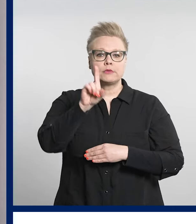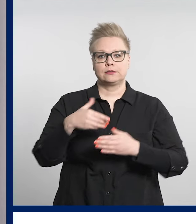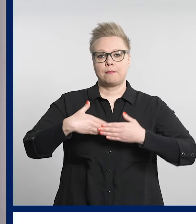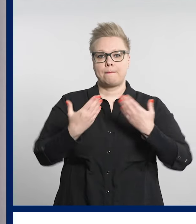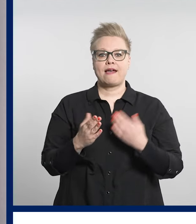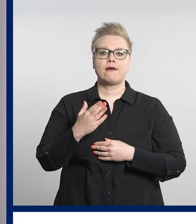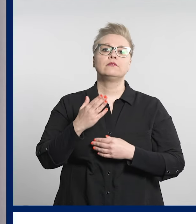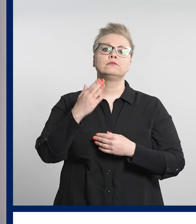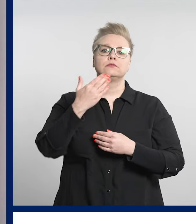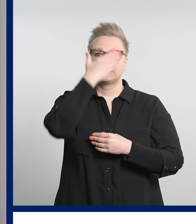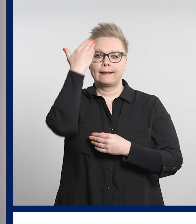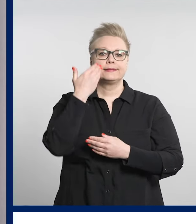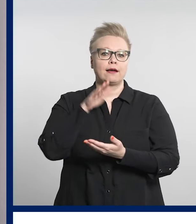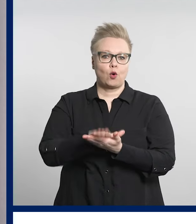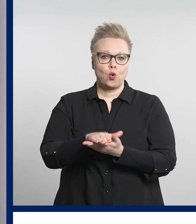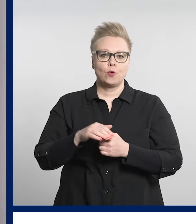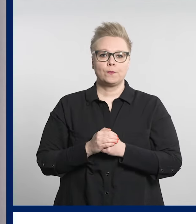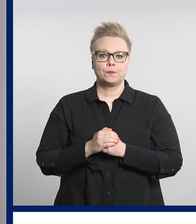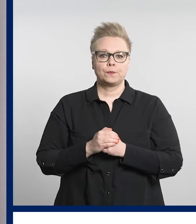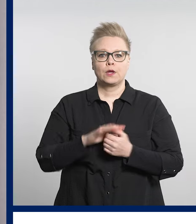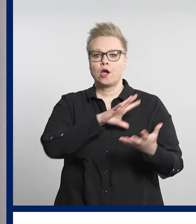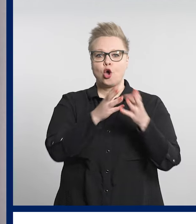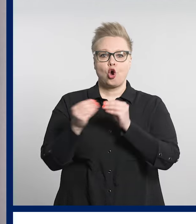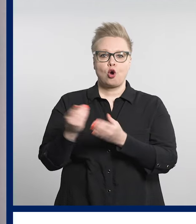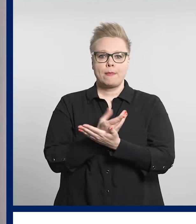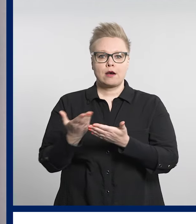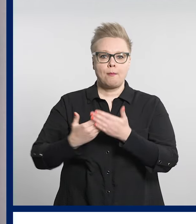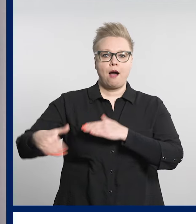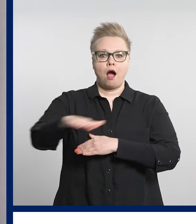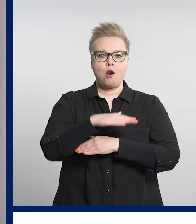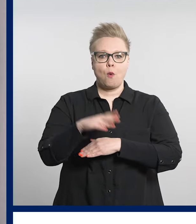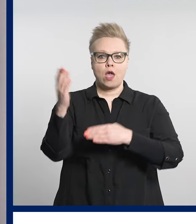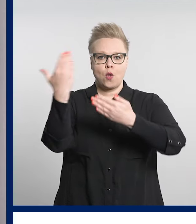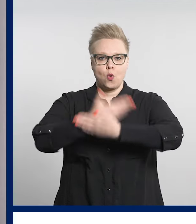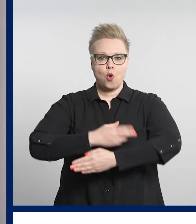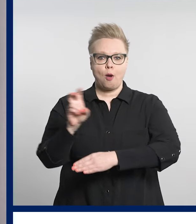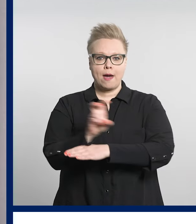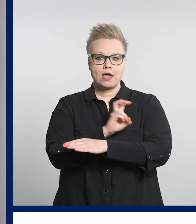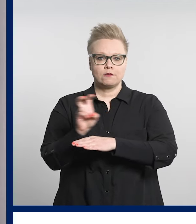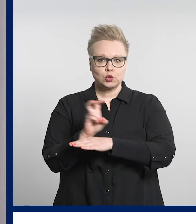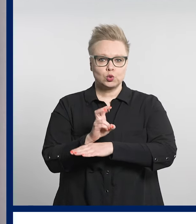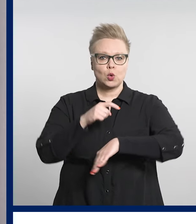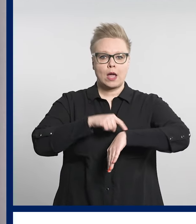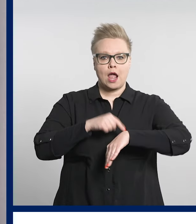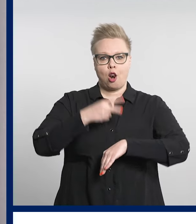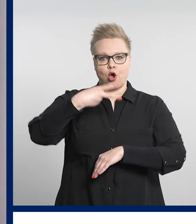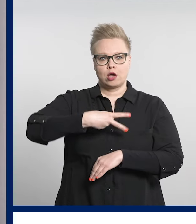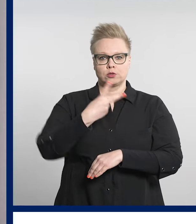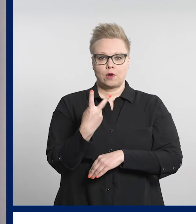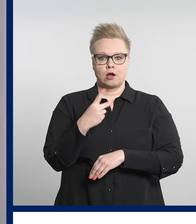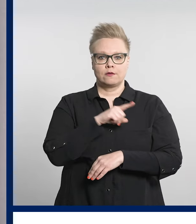Koko Pirkanmaan alueen yöpäivystys kello 22-08